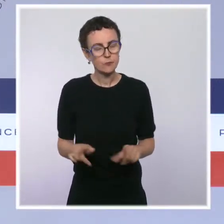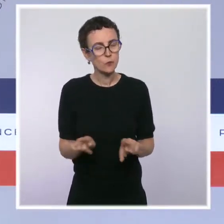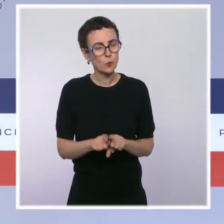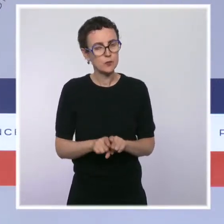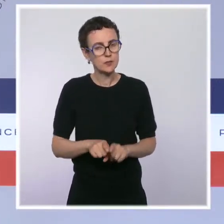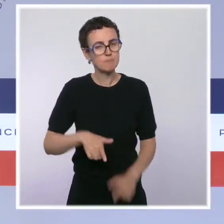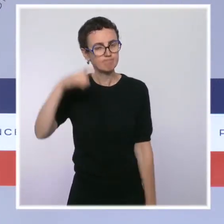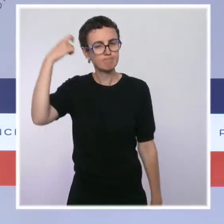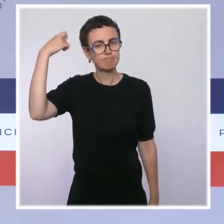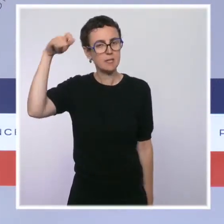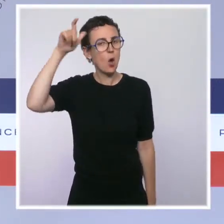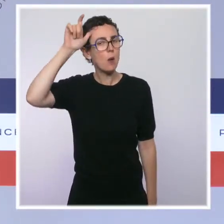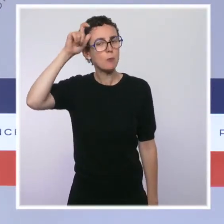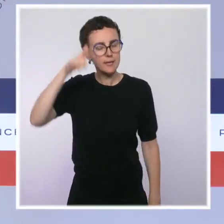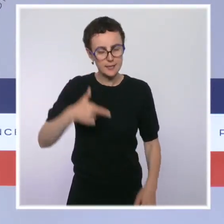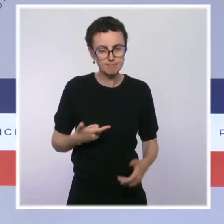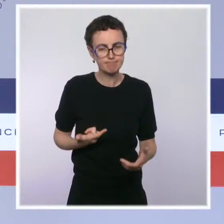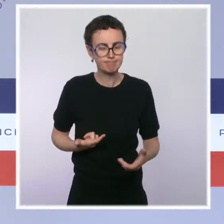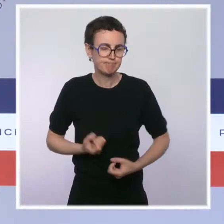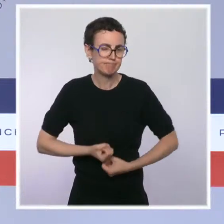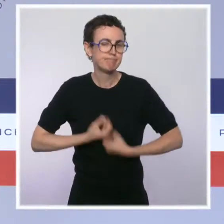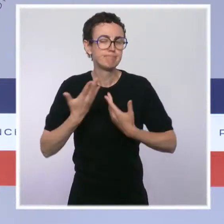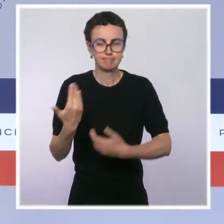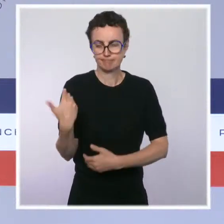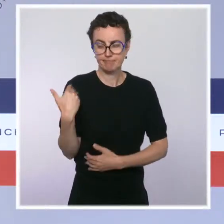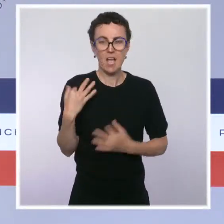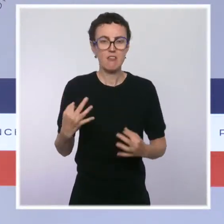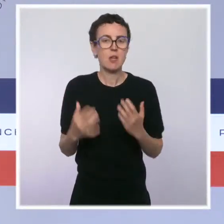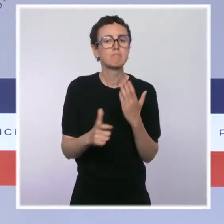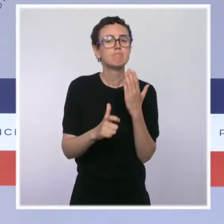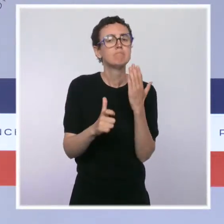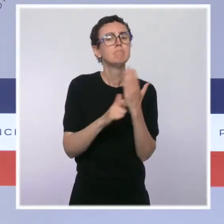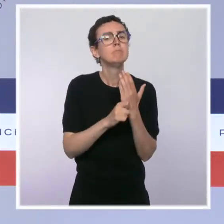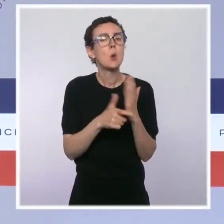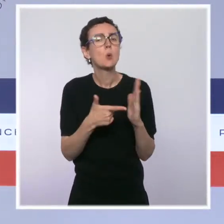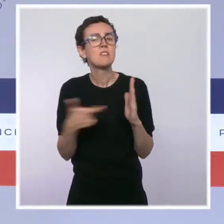sujet fondamental de la biodiversité. Pendant quelques jours, Marseille a été la capitale